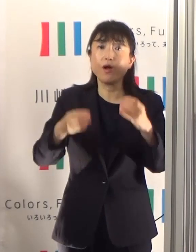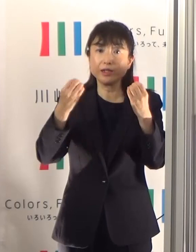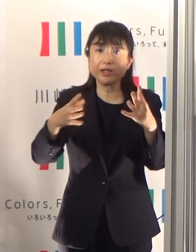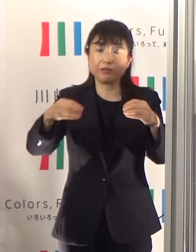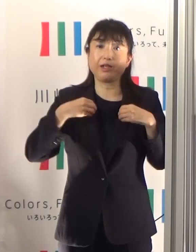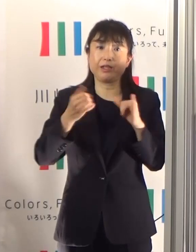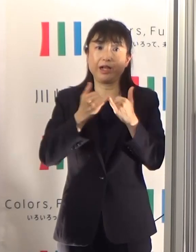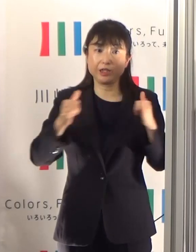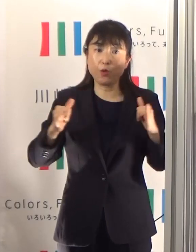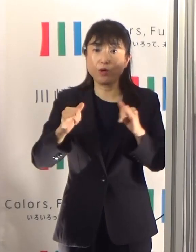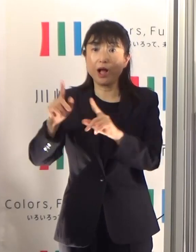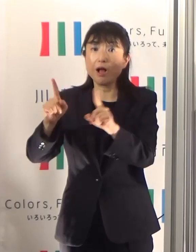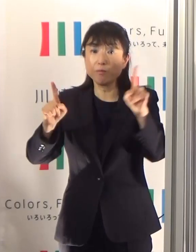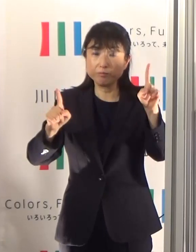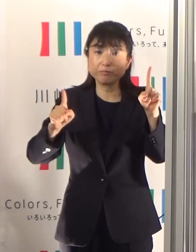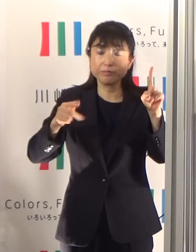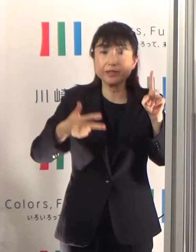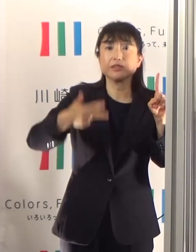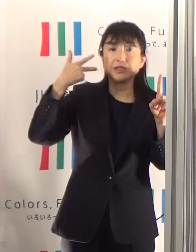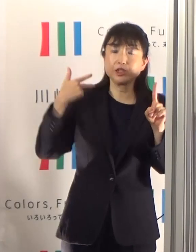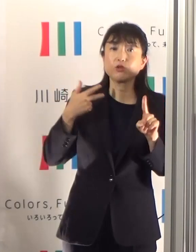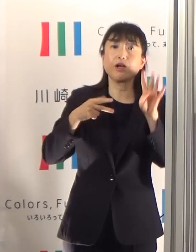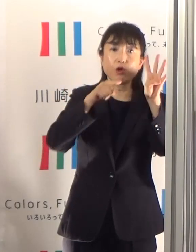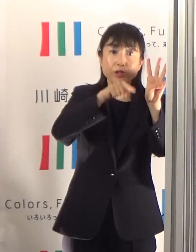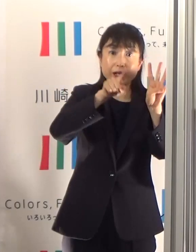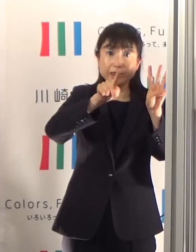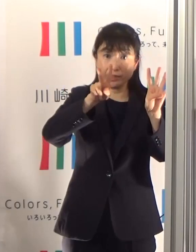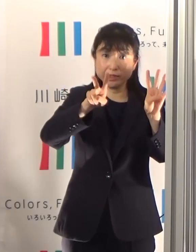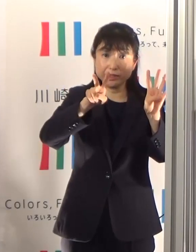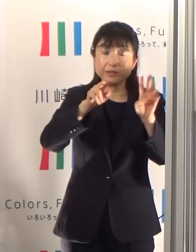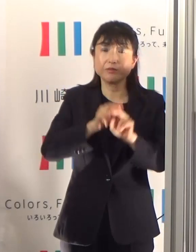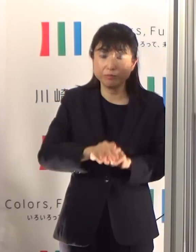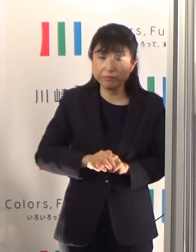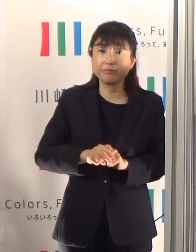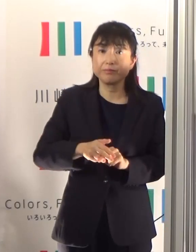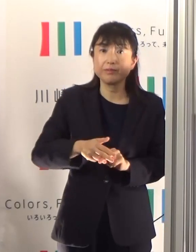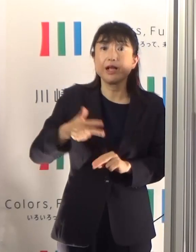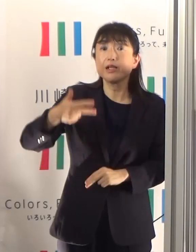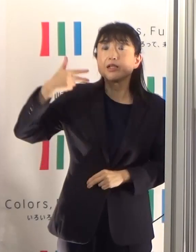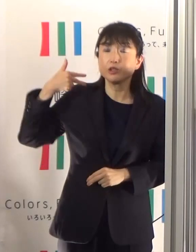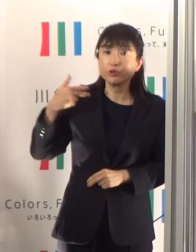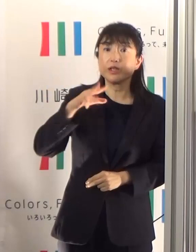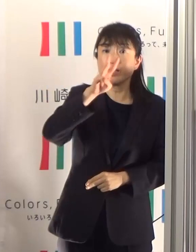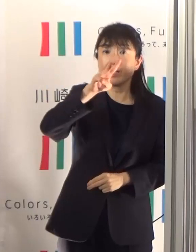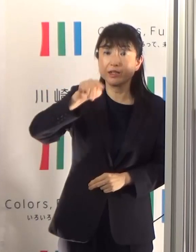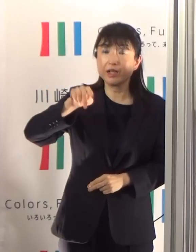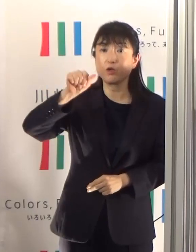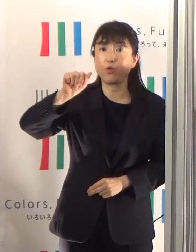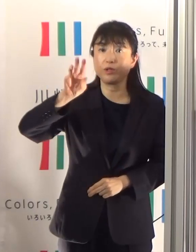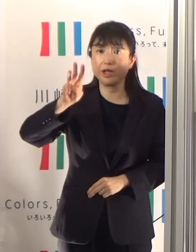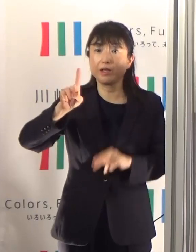先週が4.12、先々週の3.53からは上がっています